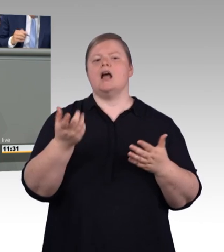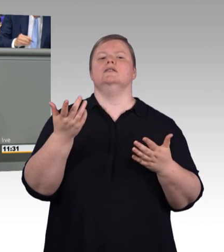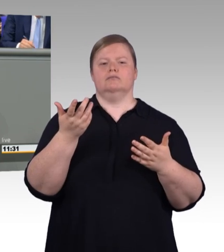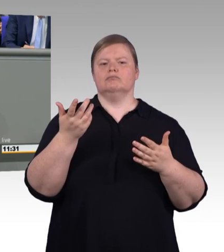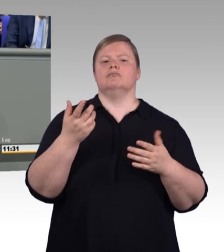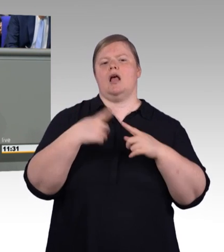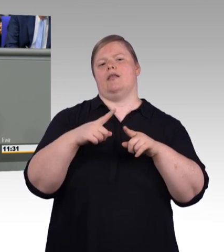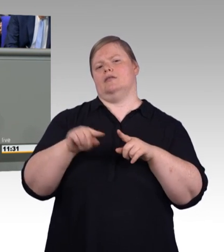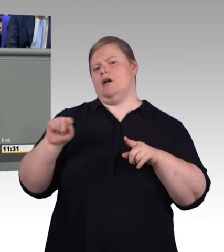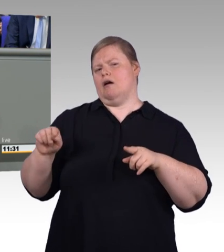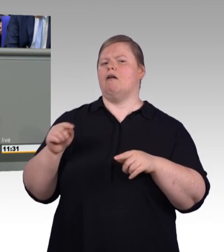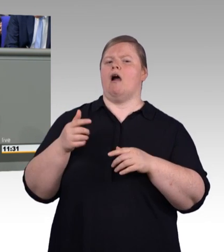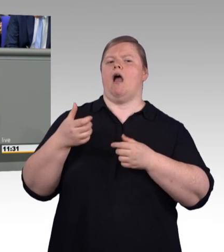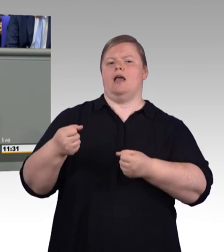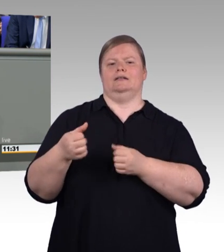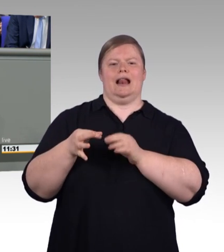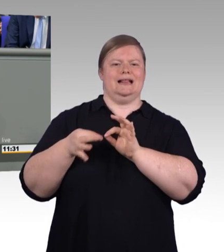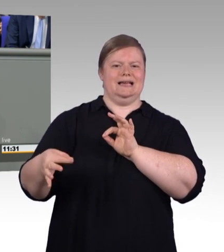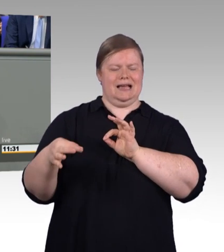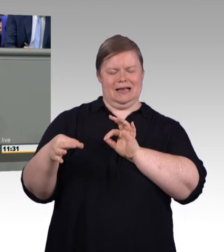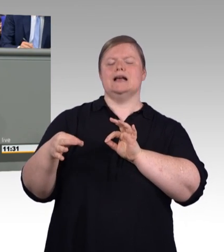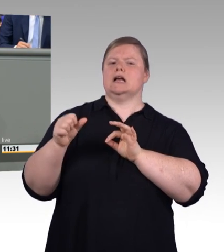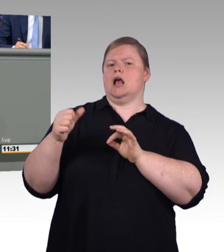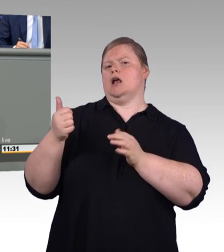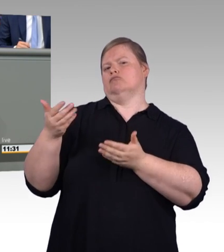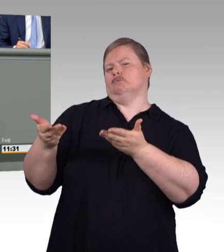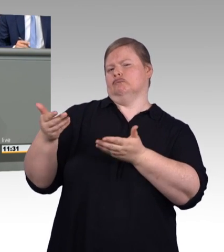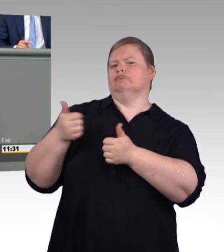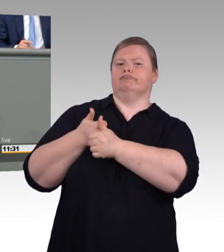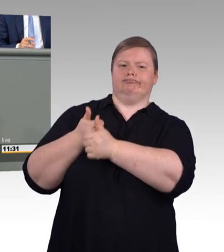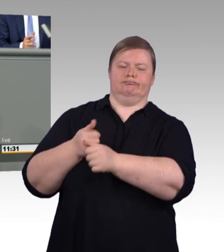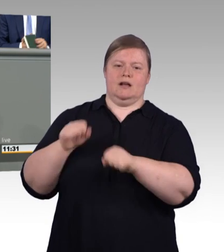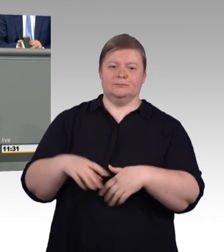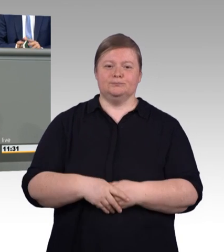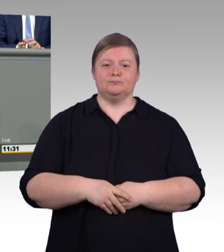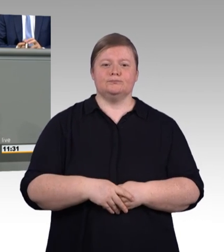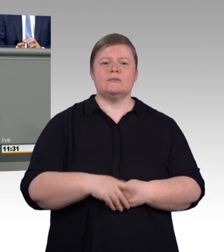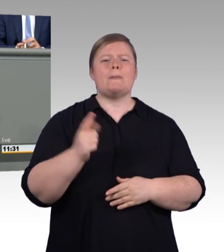Eine Ausbildung soll in möglichst vielen Lebenssituationen möglich sein, denn wichtig ist uns,